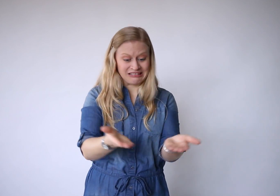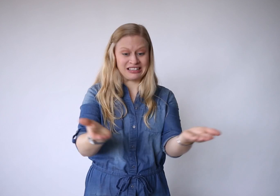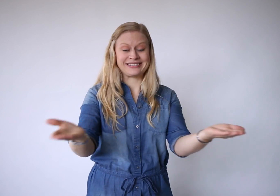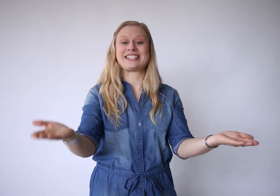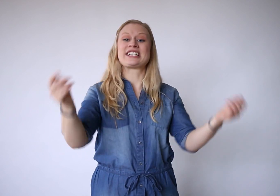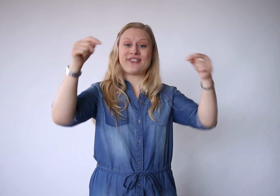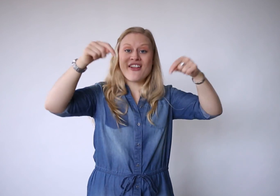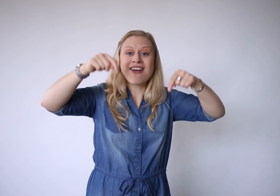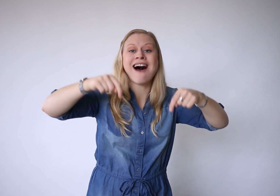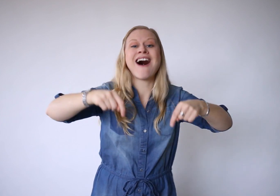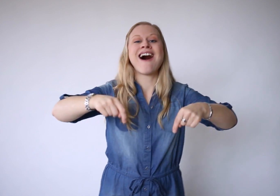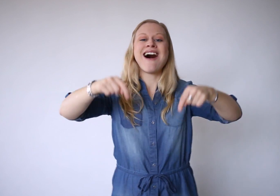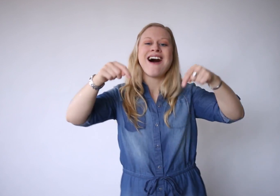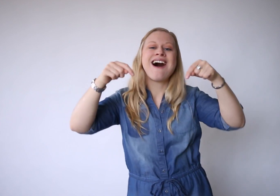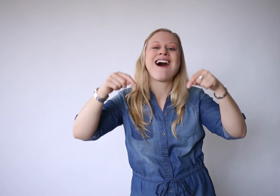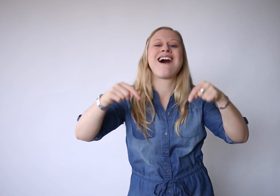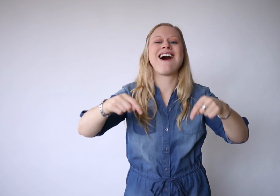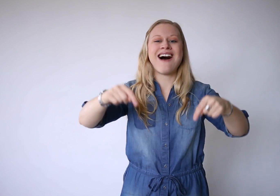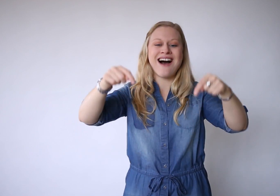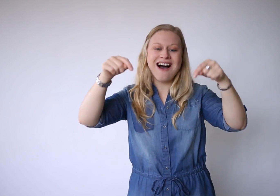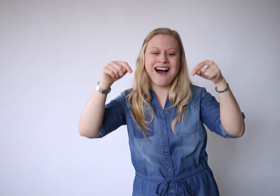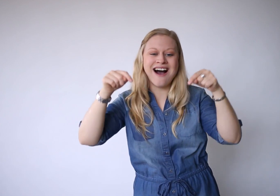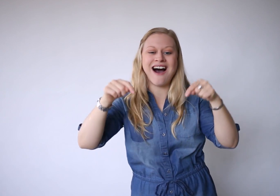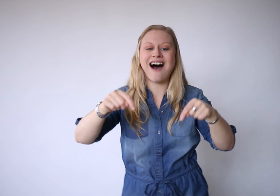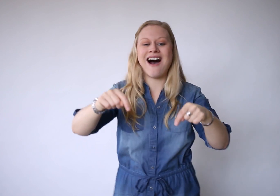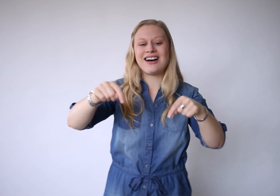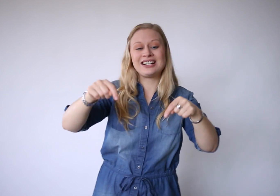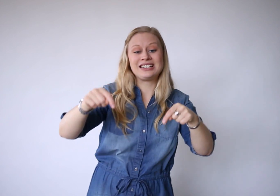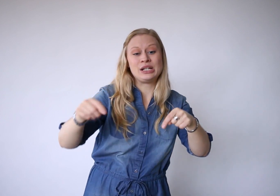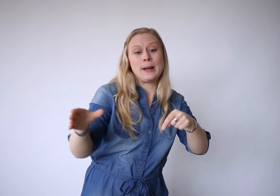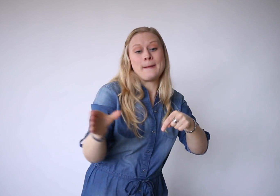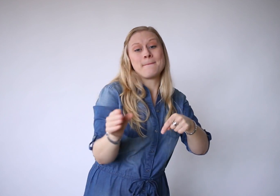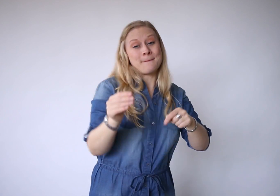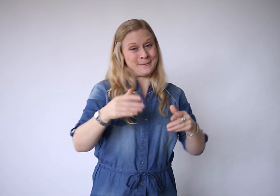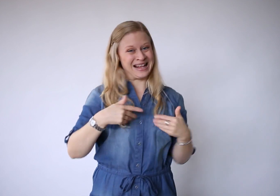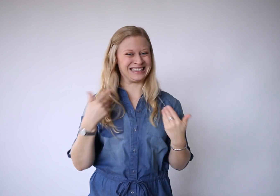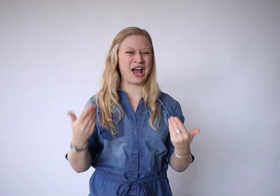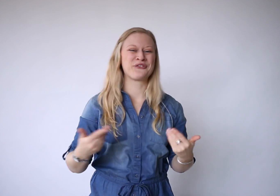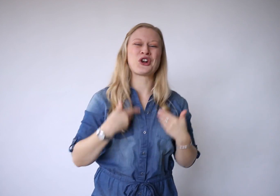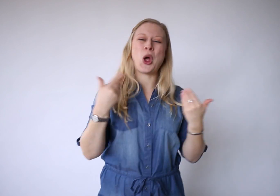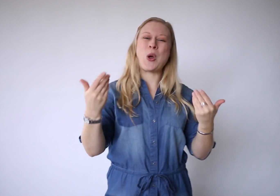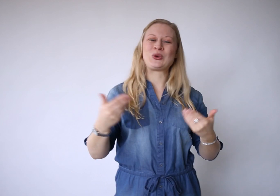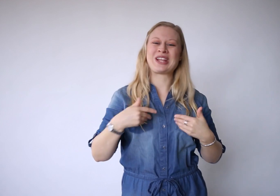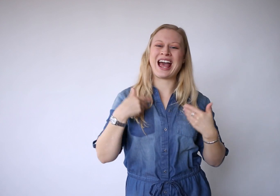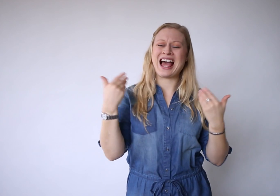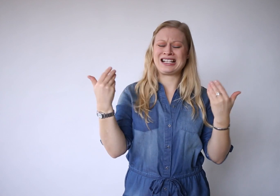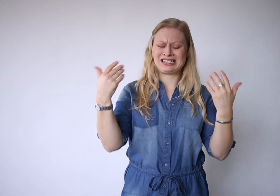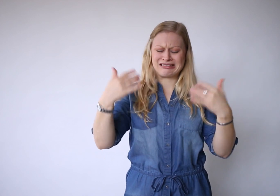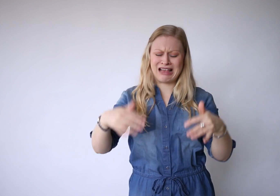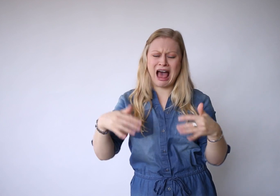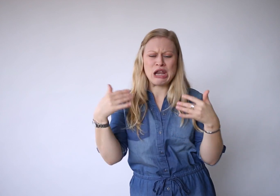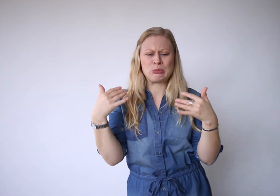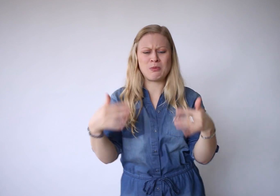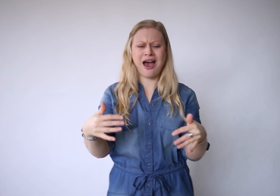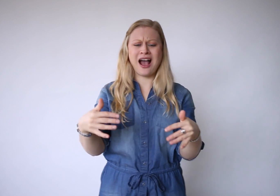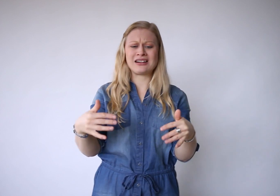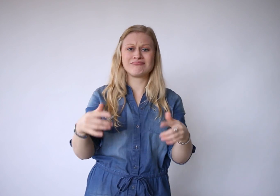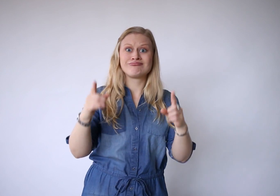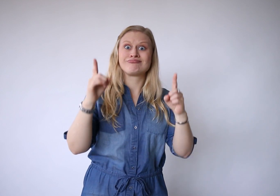Dit is vandaag, met zijn vreugde en zijn pijn.